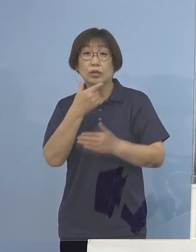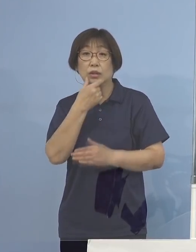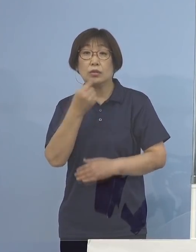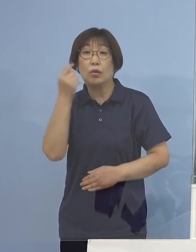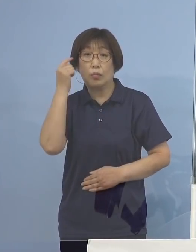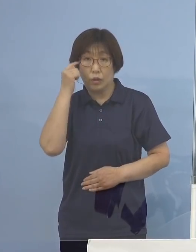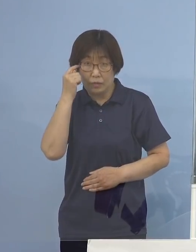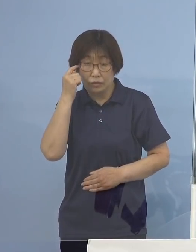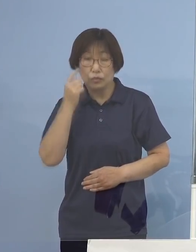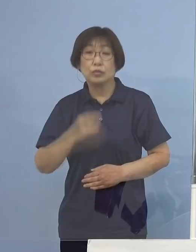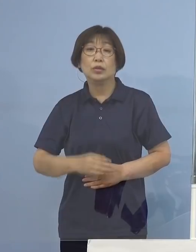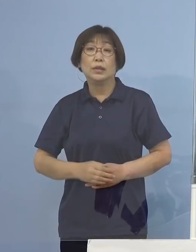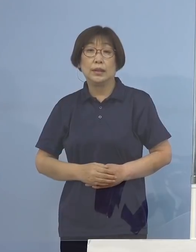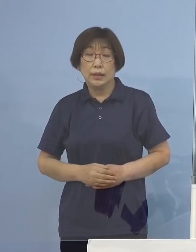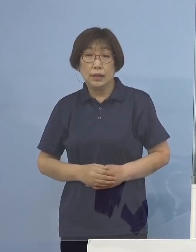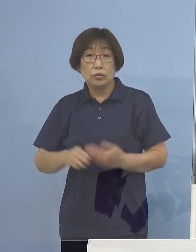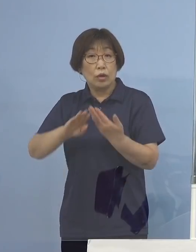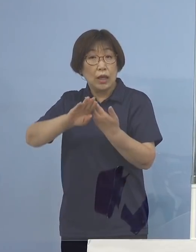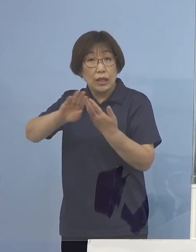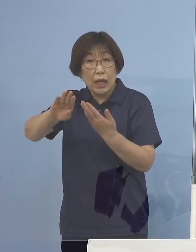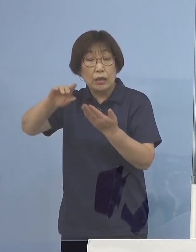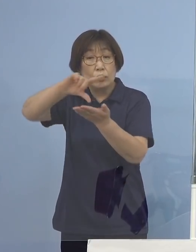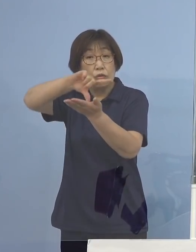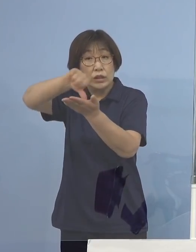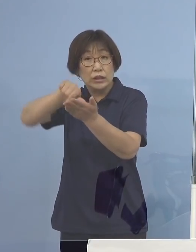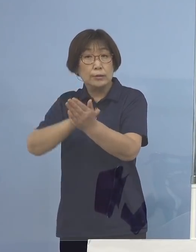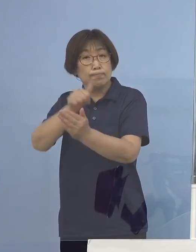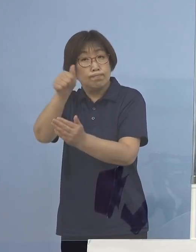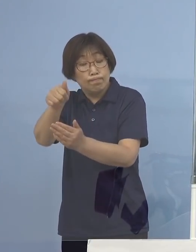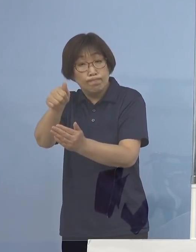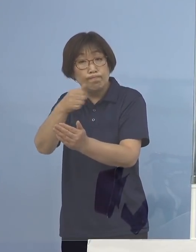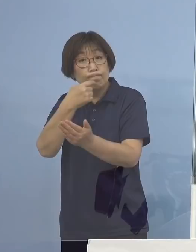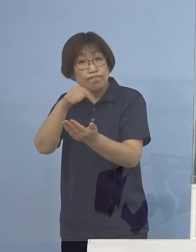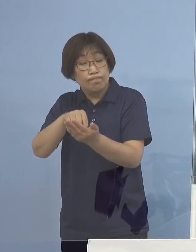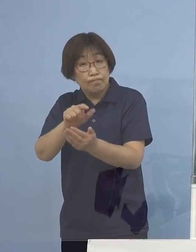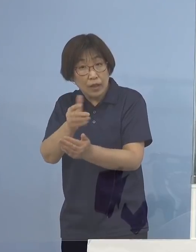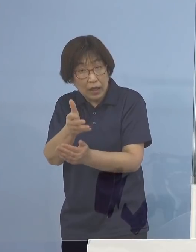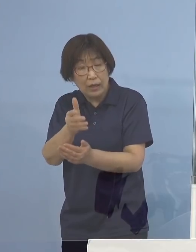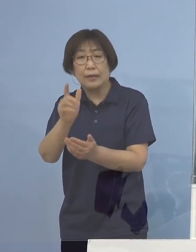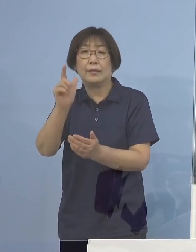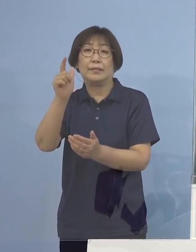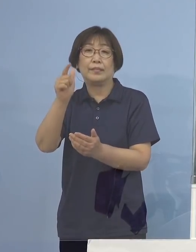またそれ以外の地域は大丈夫かと言いますと 今やデルタ株